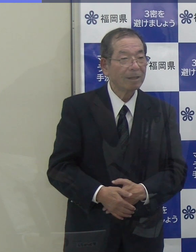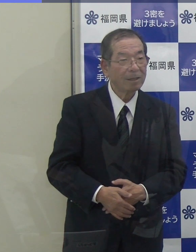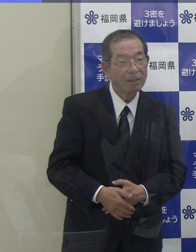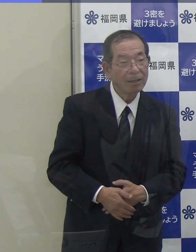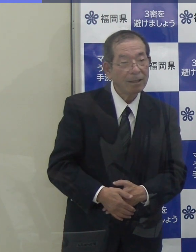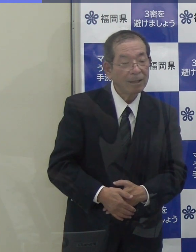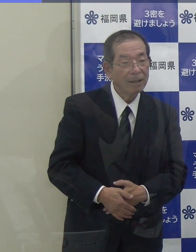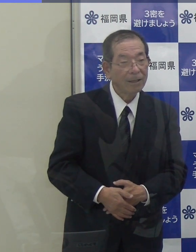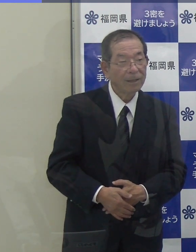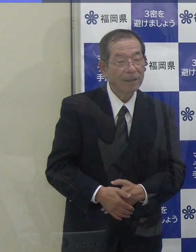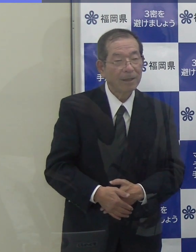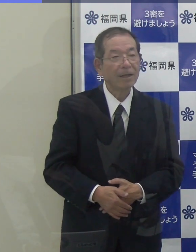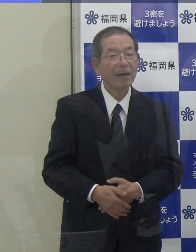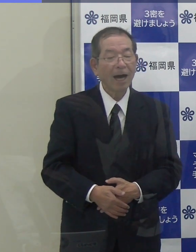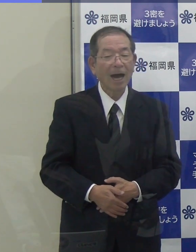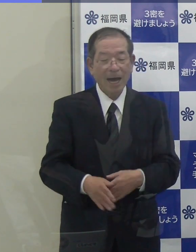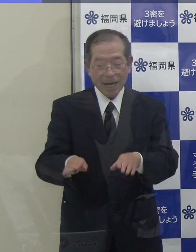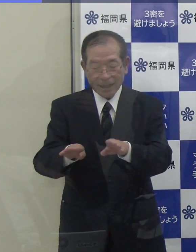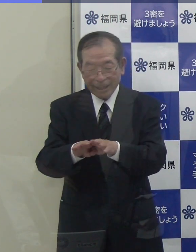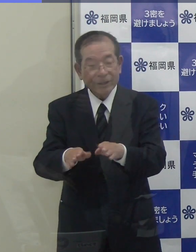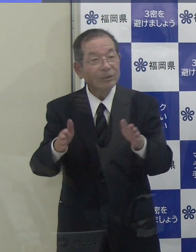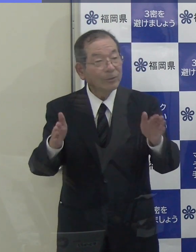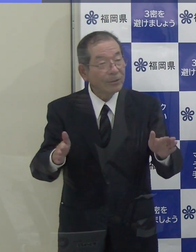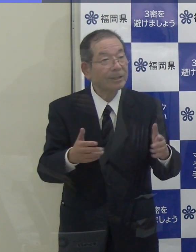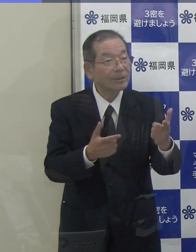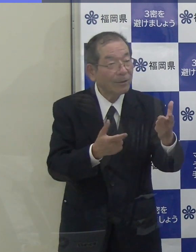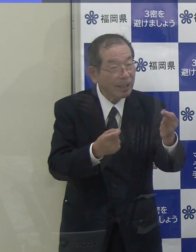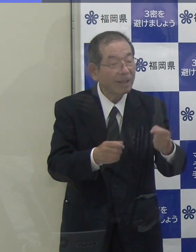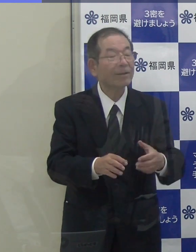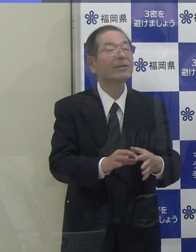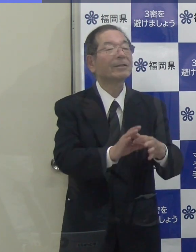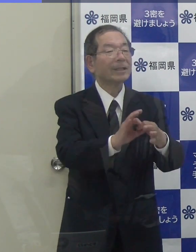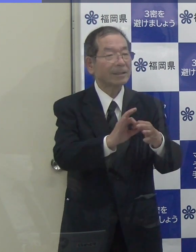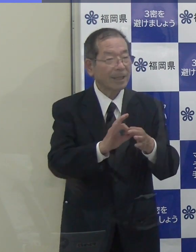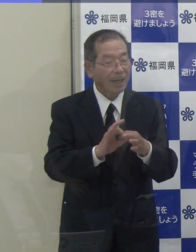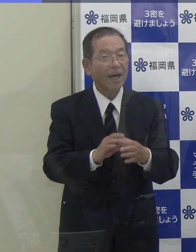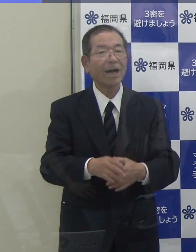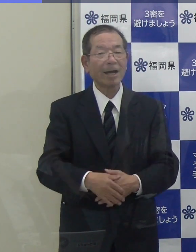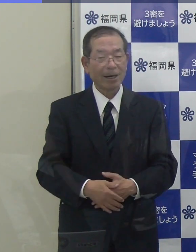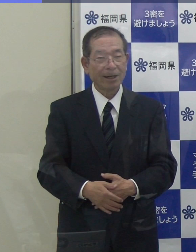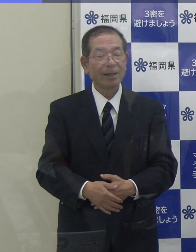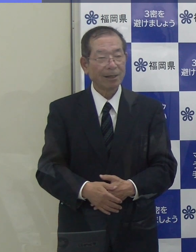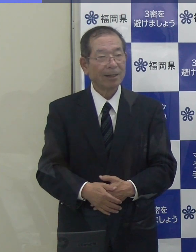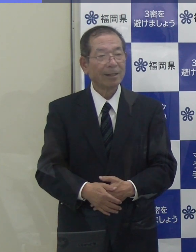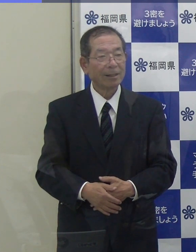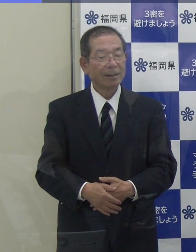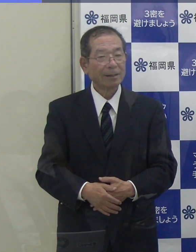また、ゴールデンウイーク中に感染状況が変わった場合について、そういうことがあってはならないと思いますが、